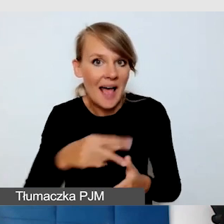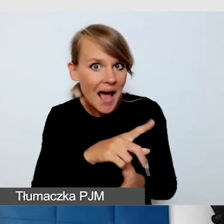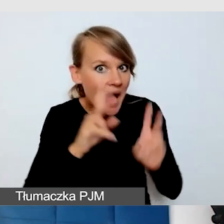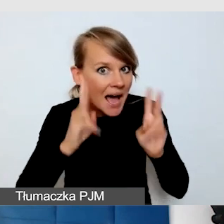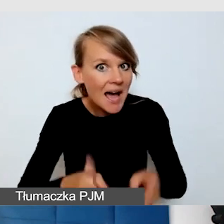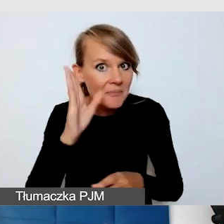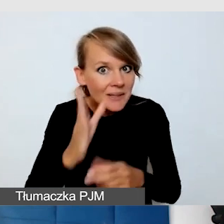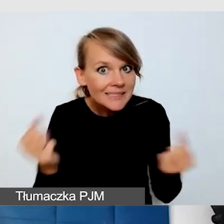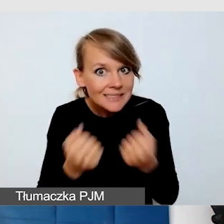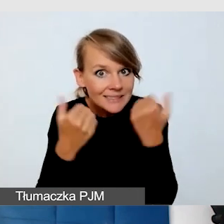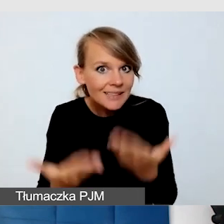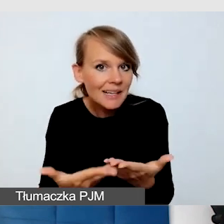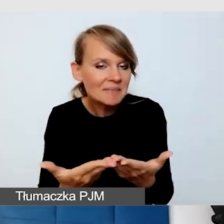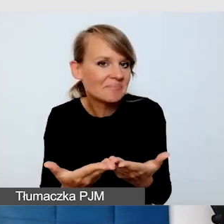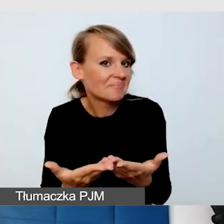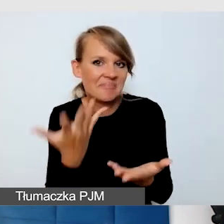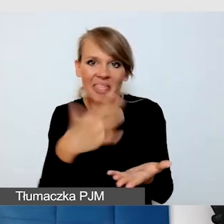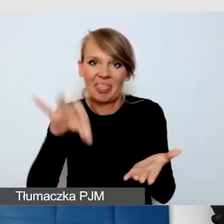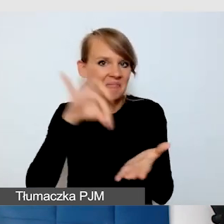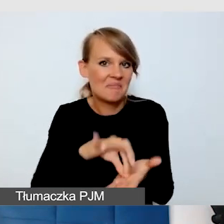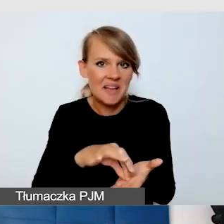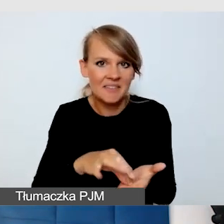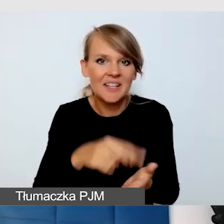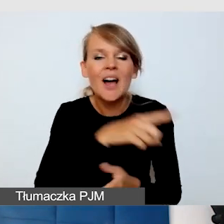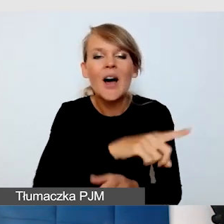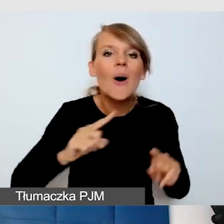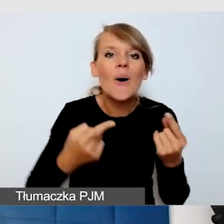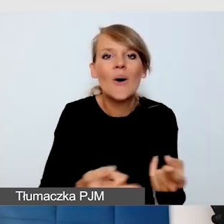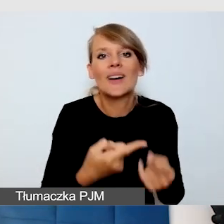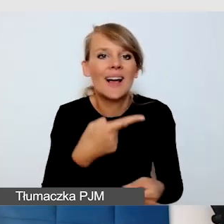To są wydarzenia, które są bardzo spontaniczne.